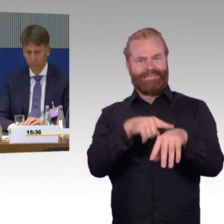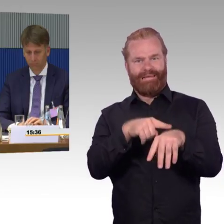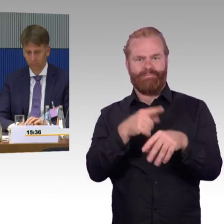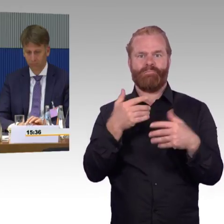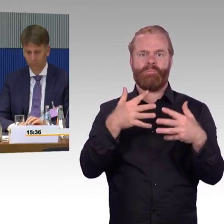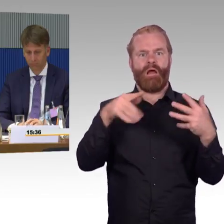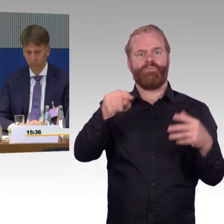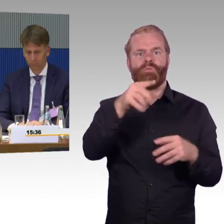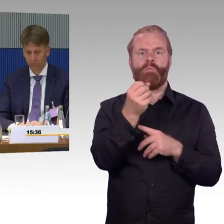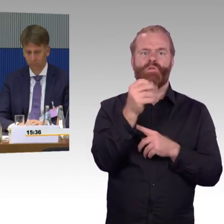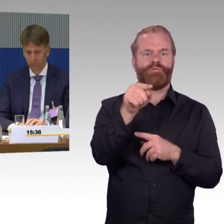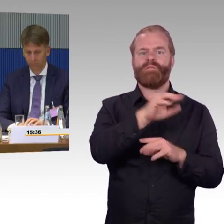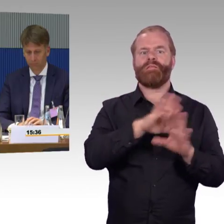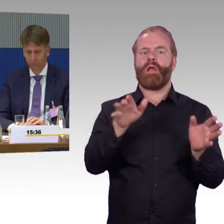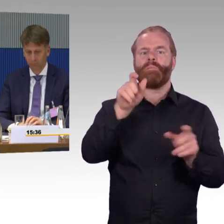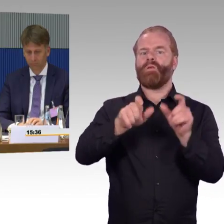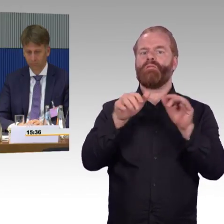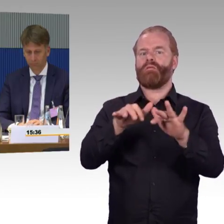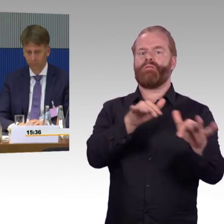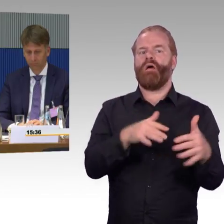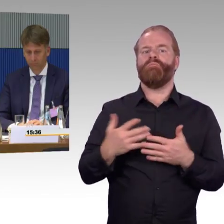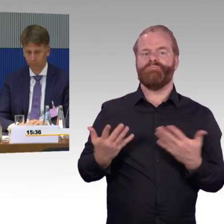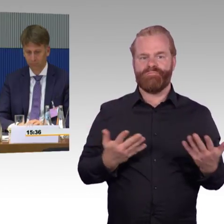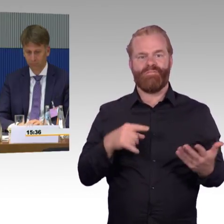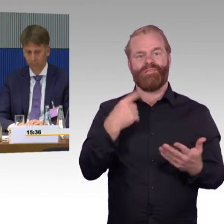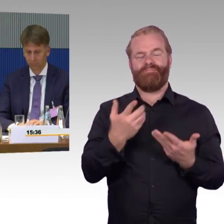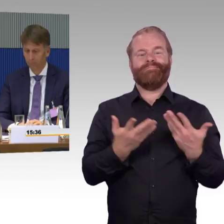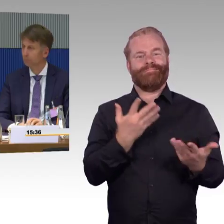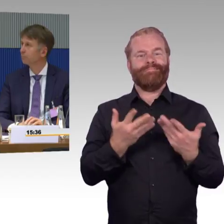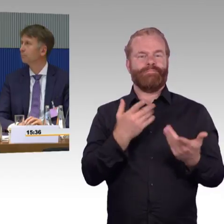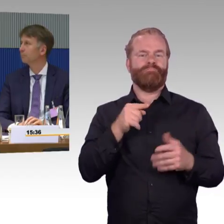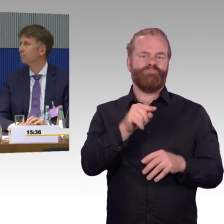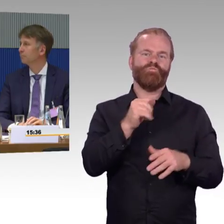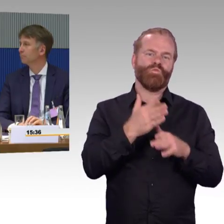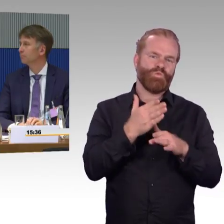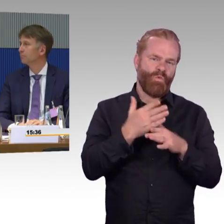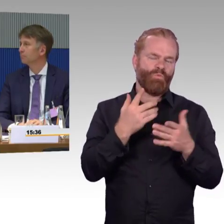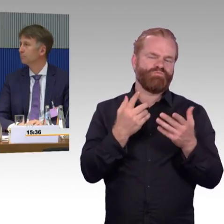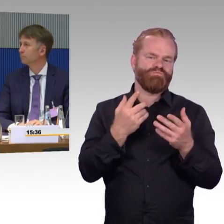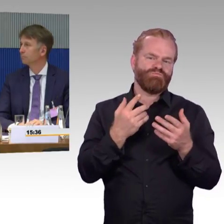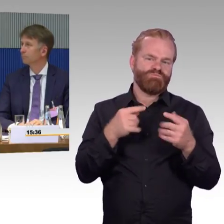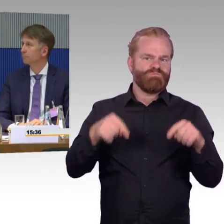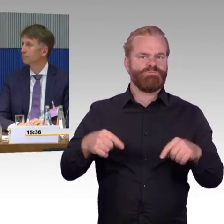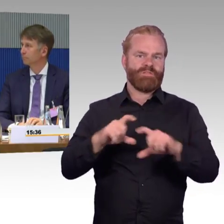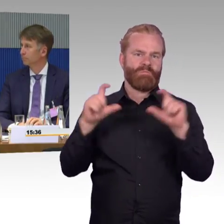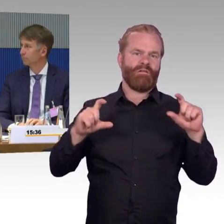dann werden natürlich Ersatzmittel gemacht, sprich das Taxi, Taxifahrten zur Verfügung gestellt, wobei gerade auch, dass muss ich auch nochmal sagen,